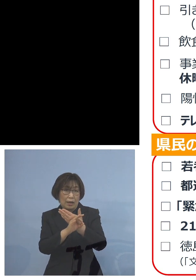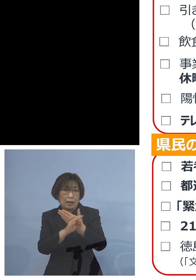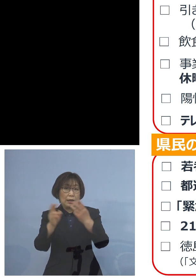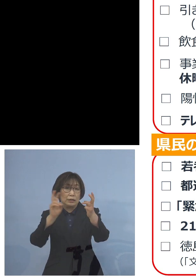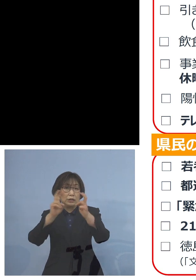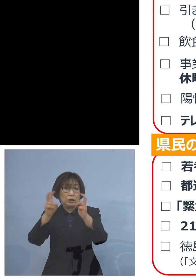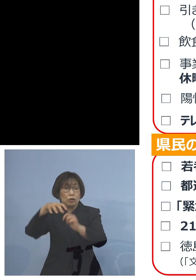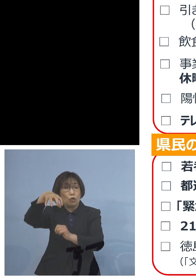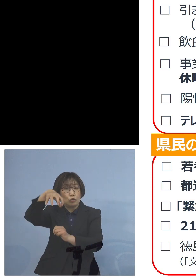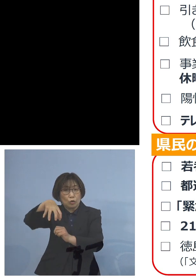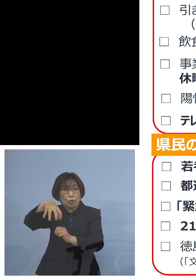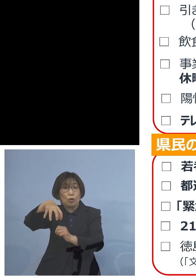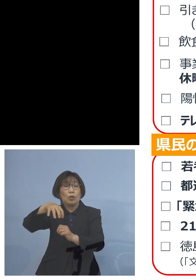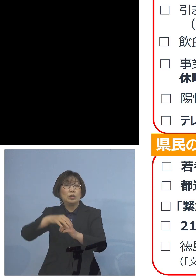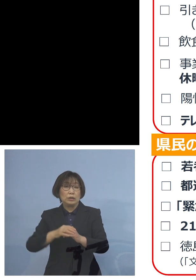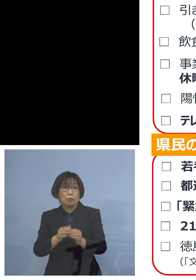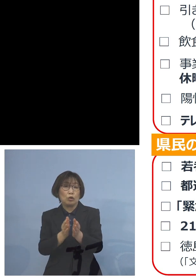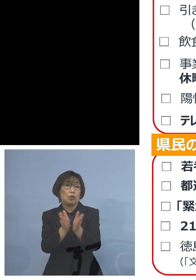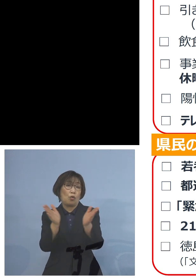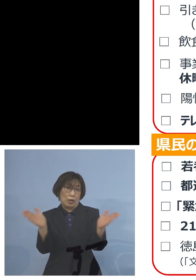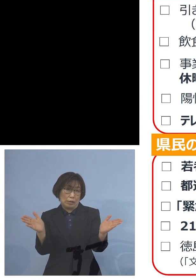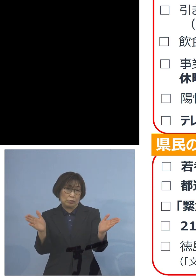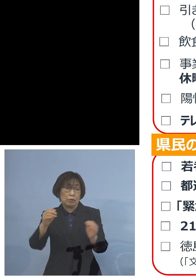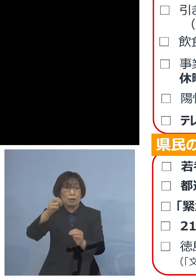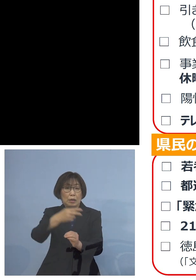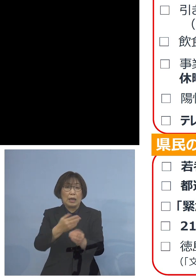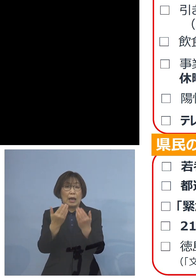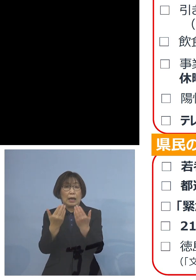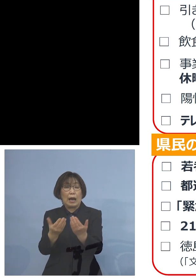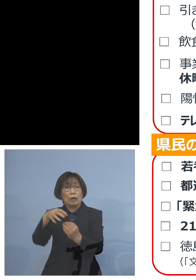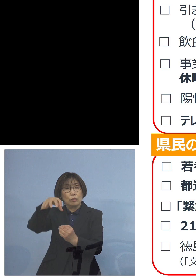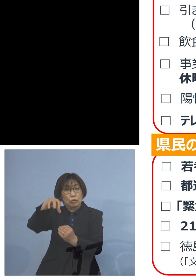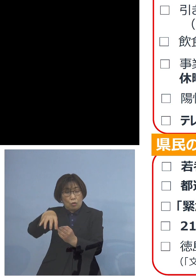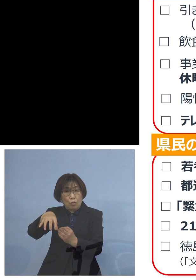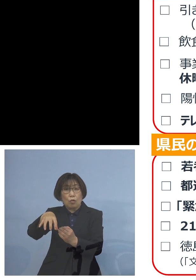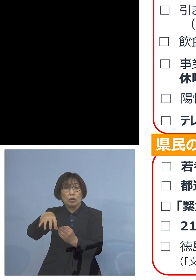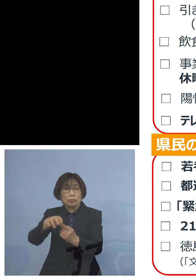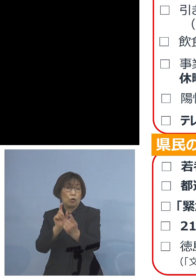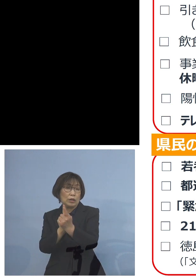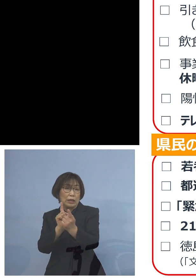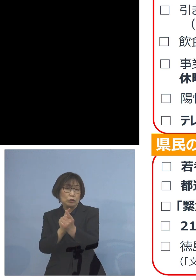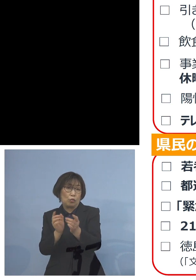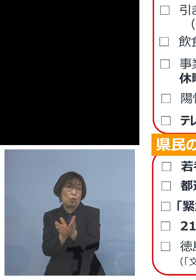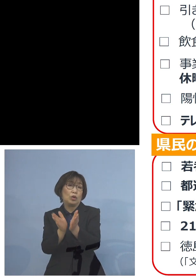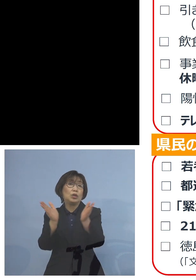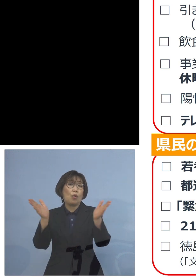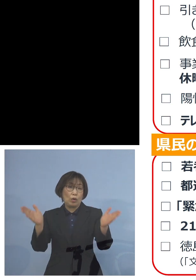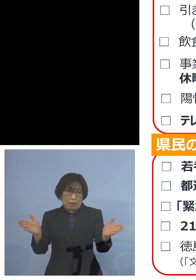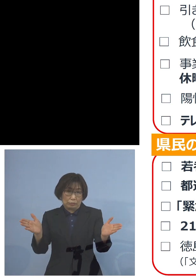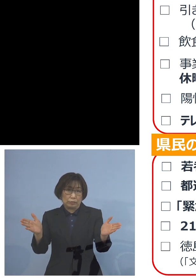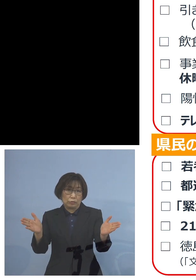あるいは学校これも既に 行わさせていただいておりますが そうした形も 取ることができればと